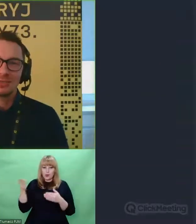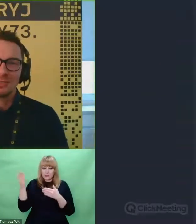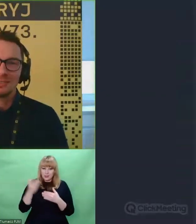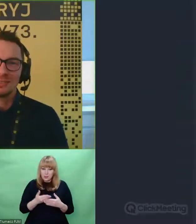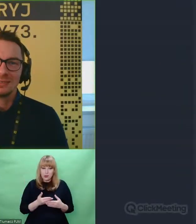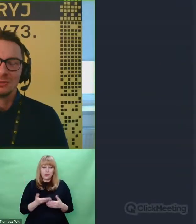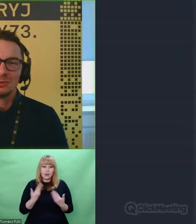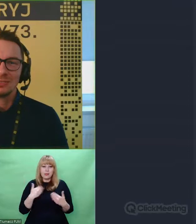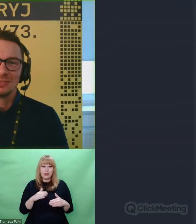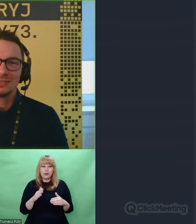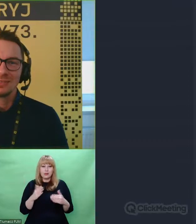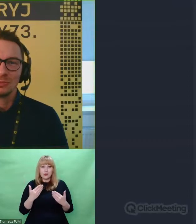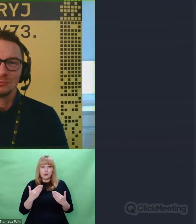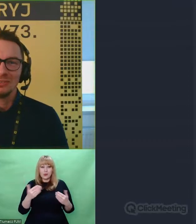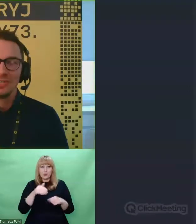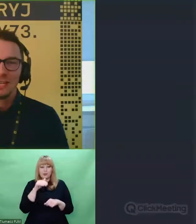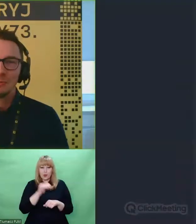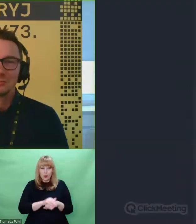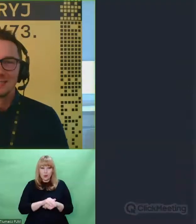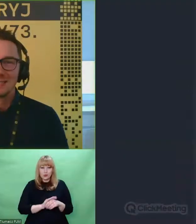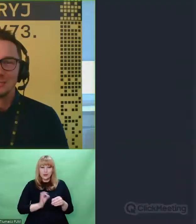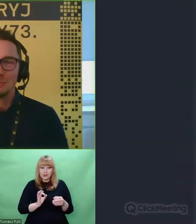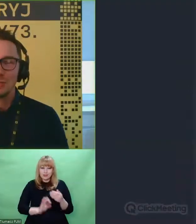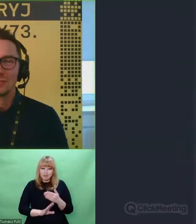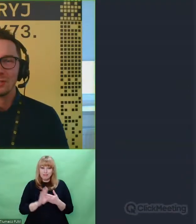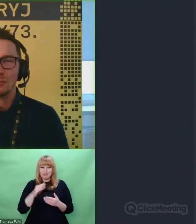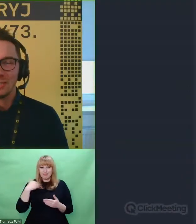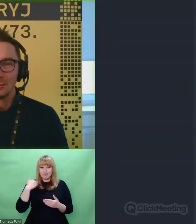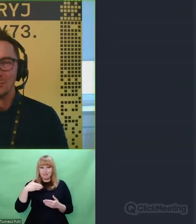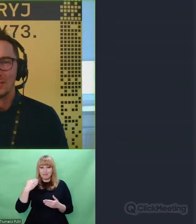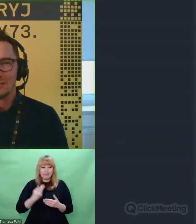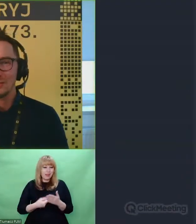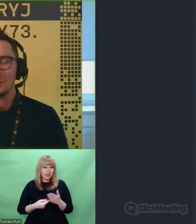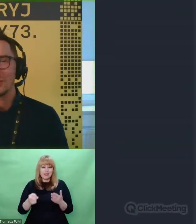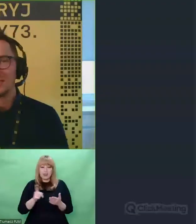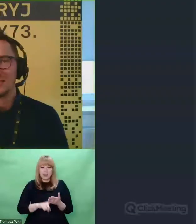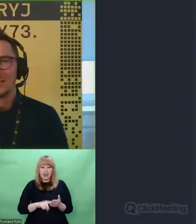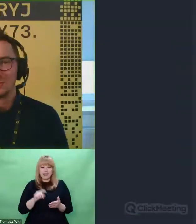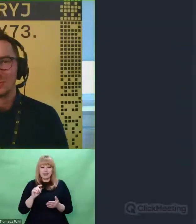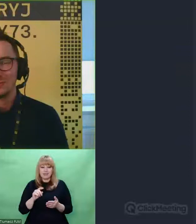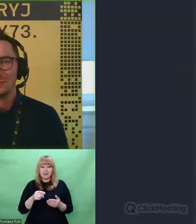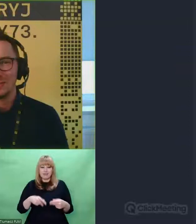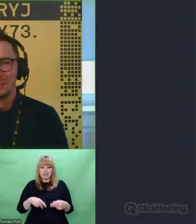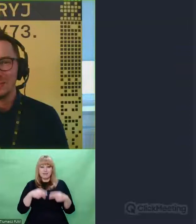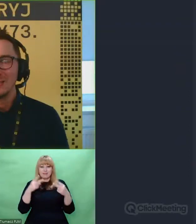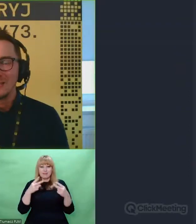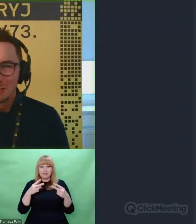Że zgodziłeś się wystąpić podczas tego pierwszego Webinarium organizowanego przez Centrum Szyfrów Enigma.